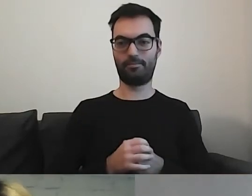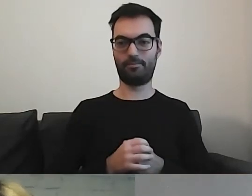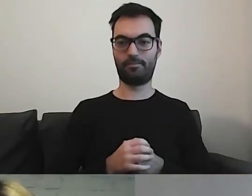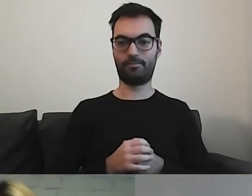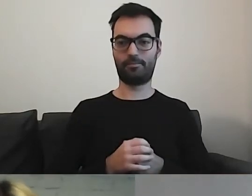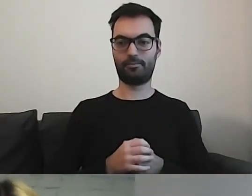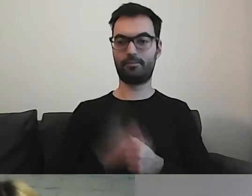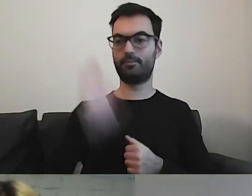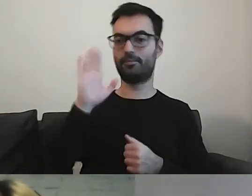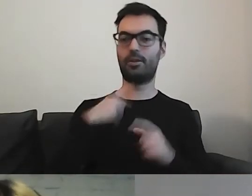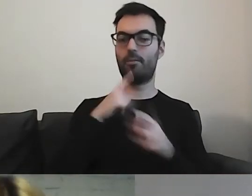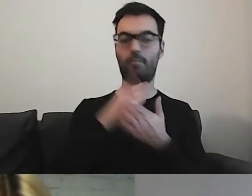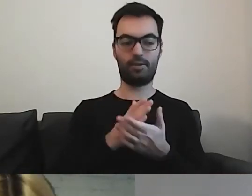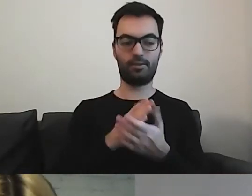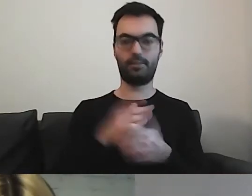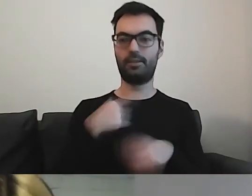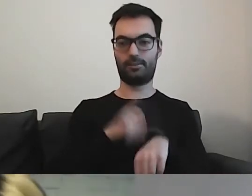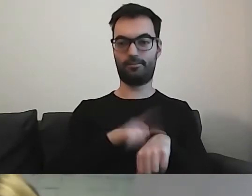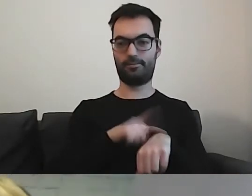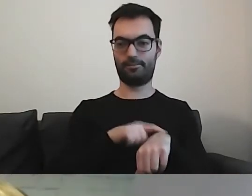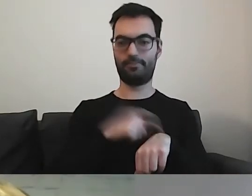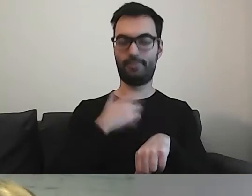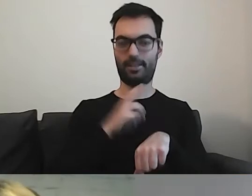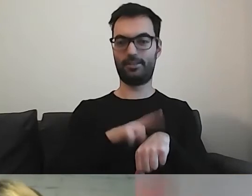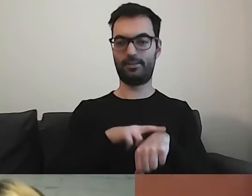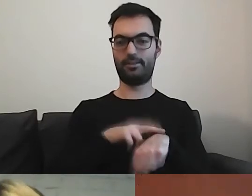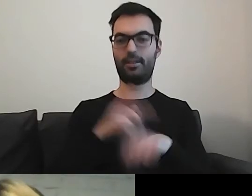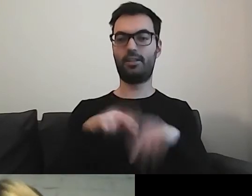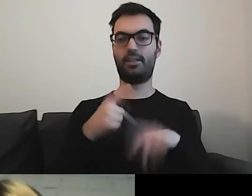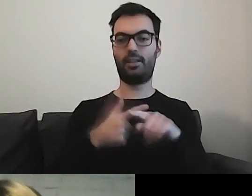MAŁGORZATA: Podpowiem jako zegarynka. Mamy 22 minuty do końca.